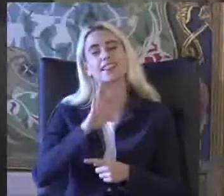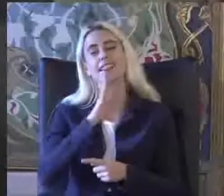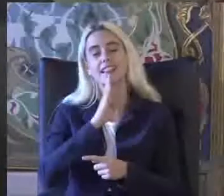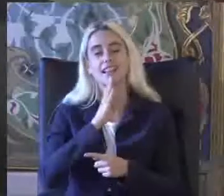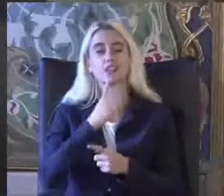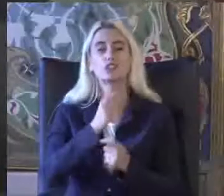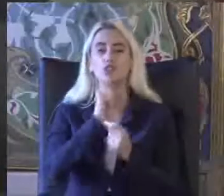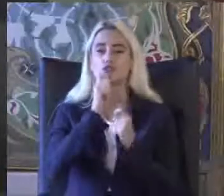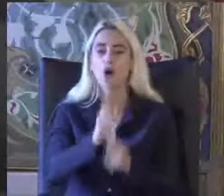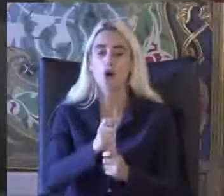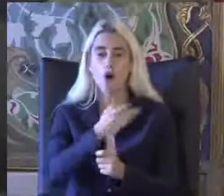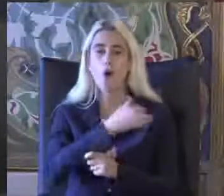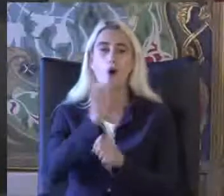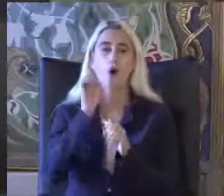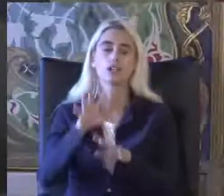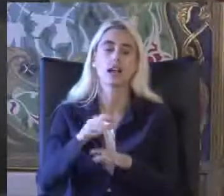Hocamıza bırakıyorum